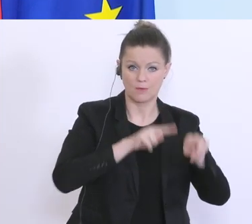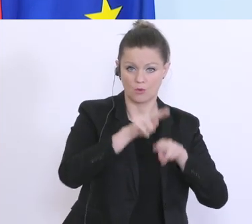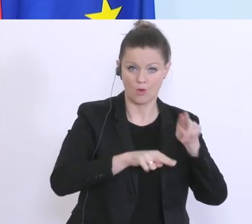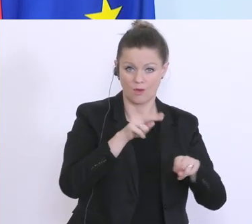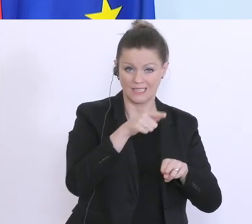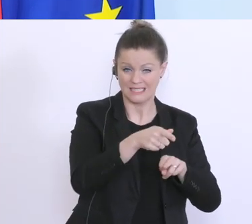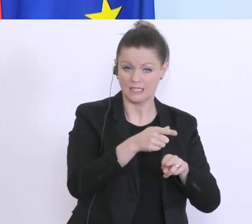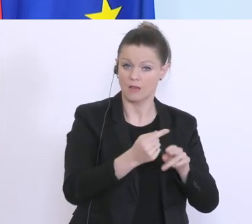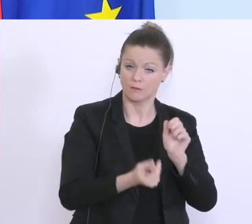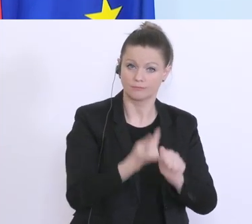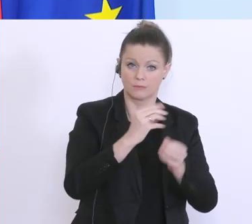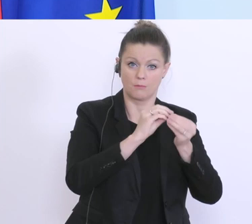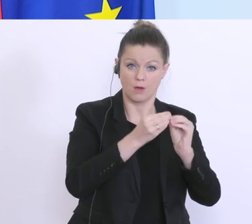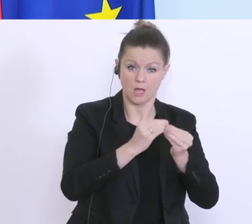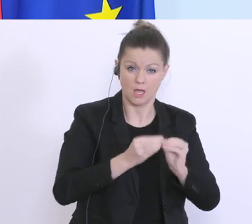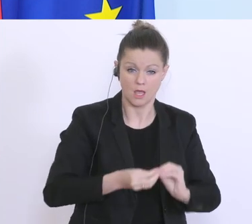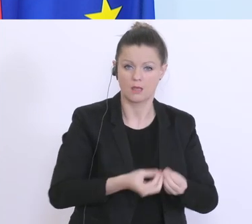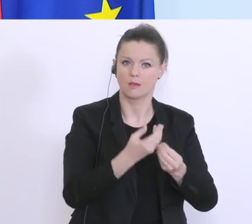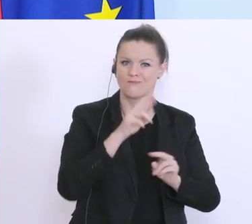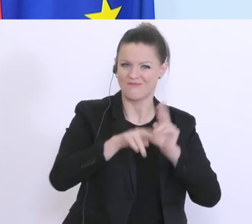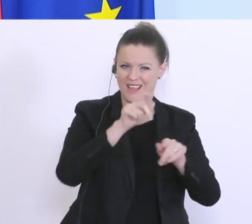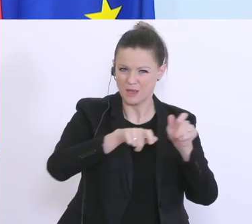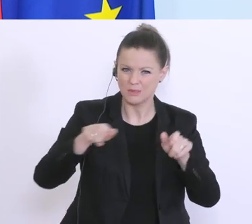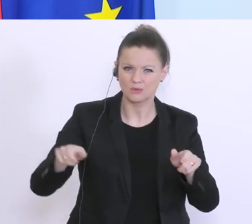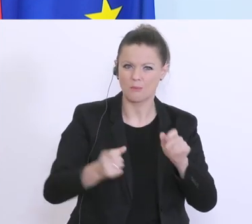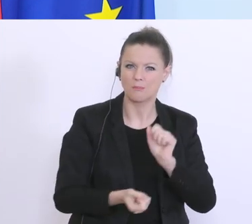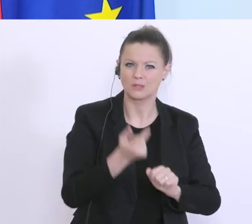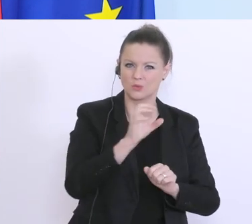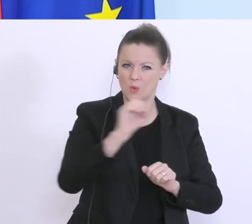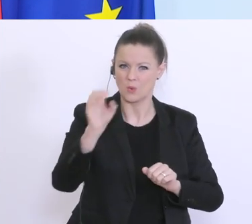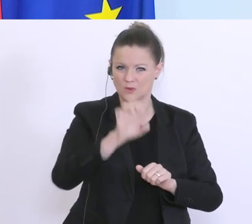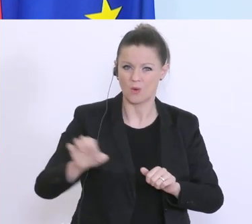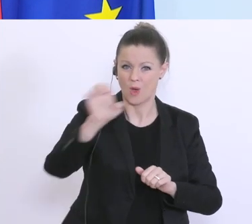Probleme gibt, der Pflegerinnen und Pfleger, vor allem aus Osteuropa derzeit ausbleiben,